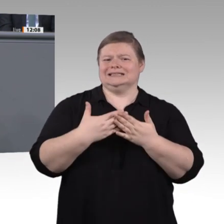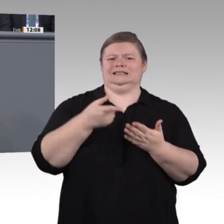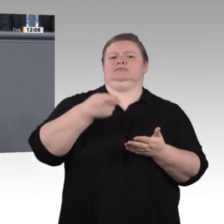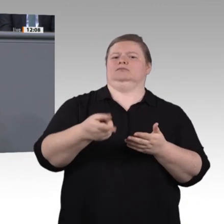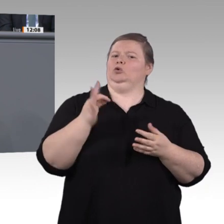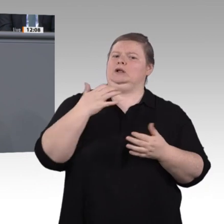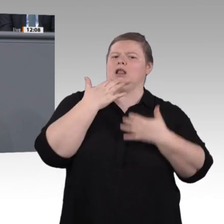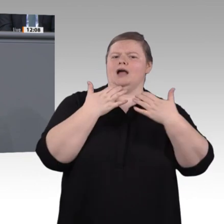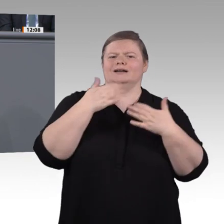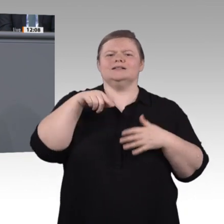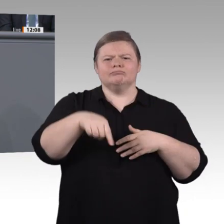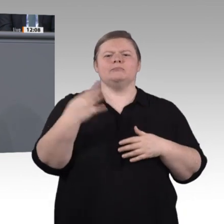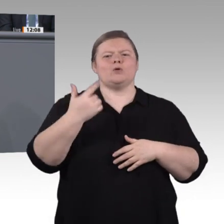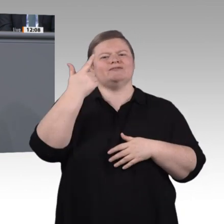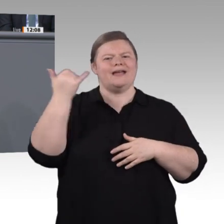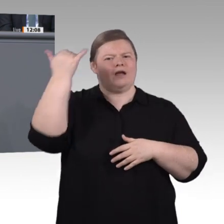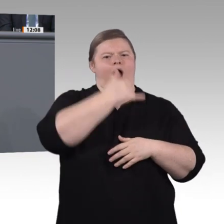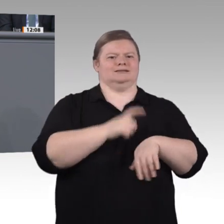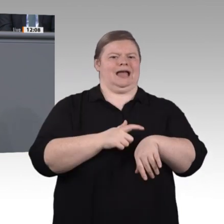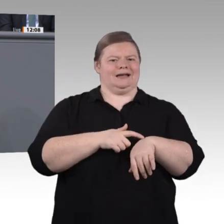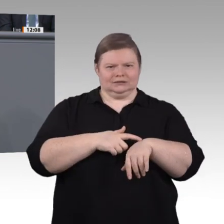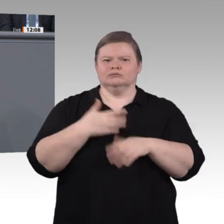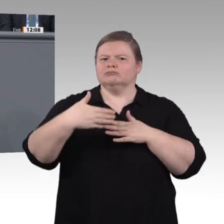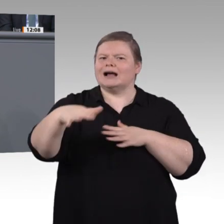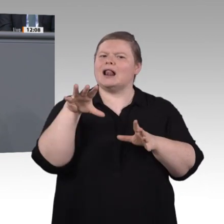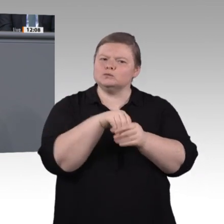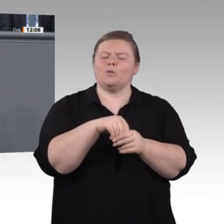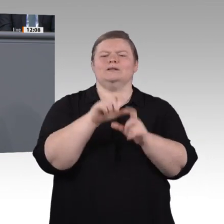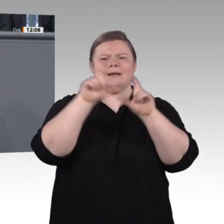noch am selben Ort dasselbe tun. Er unterscheidet sich darin stark von den vorangegangenen